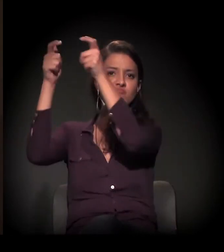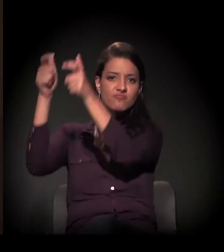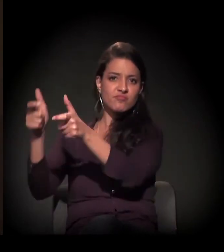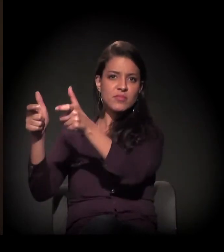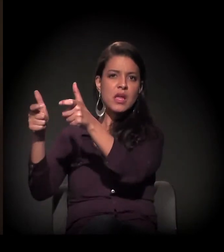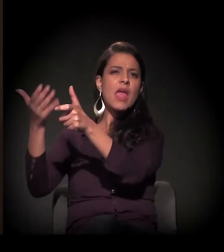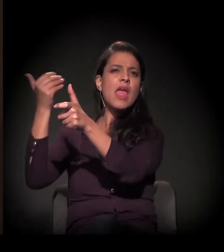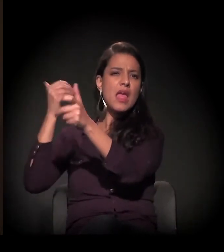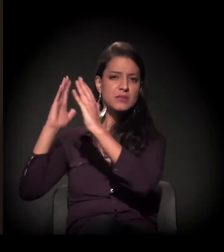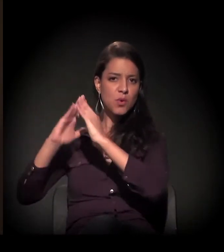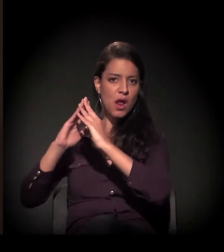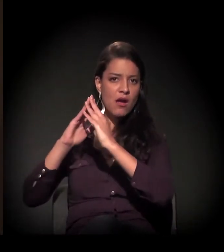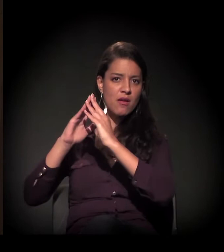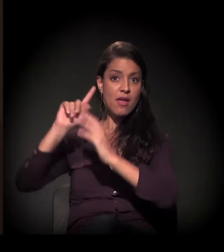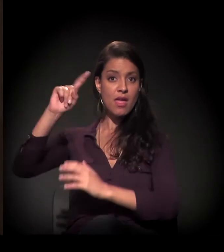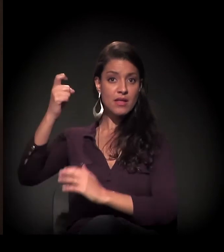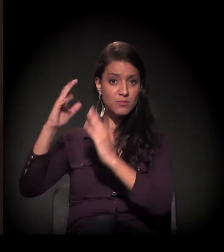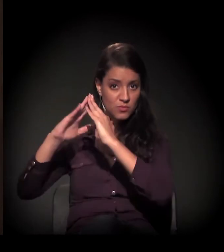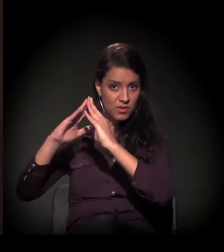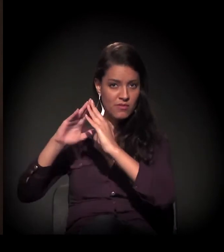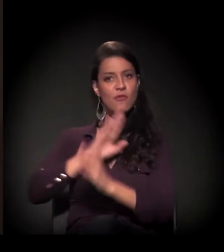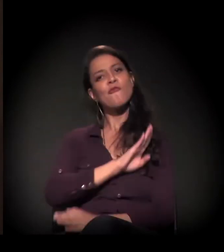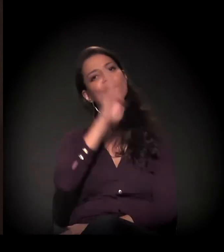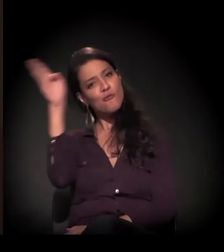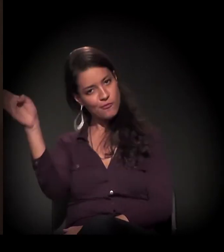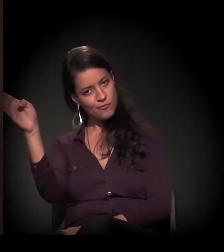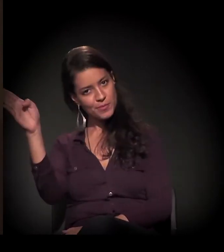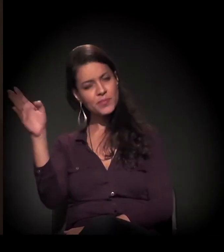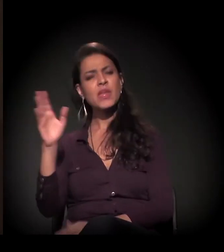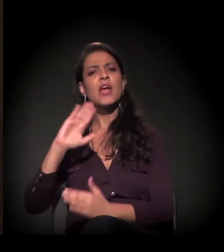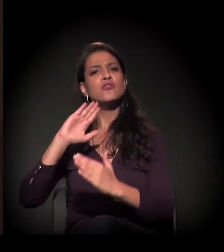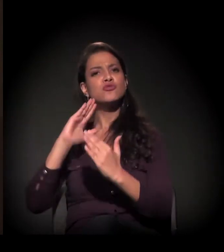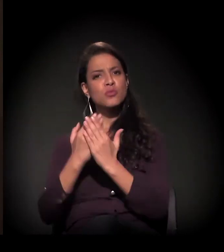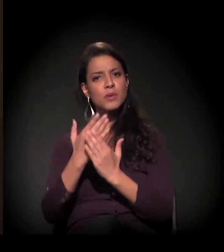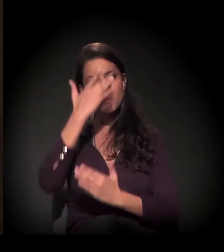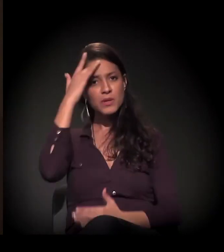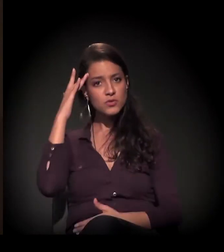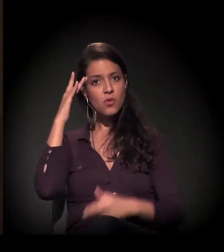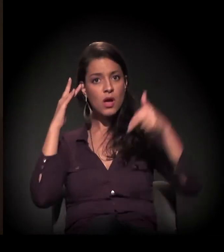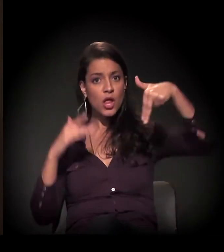E aí nós descobrimos que este homem que vinha do Norte e Nordeste para cá,